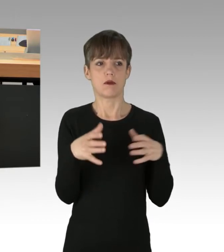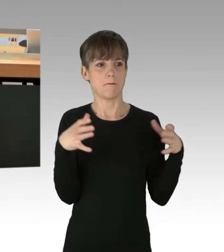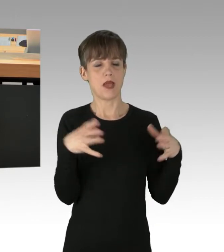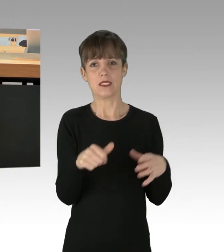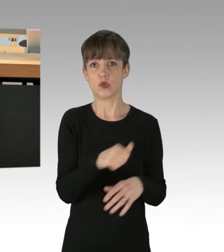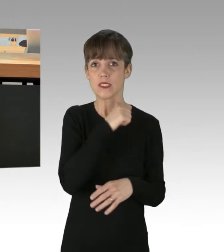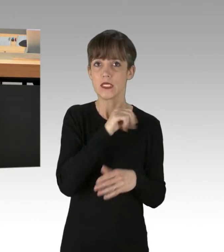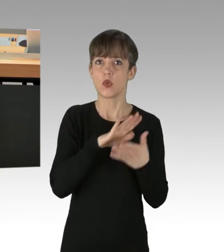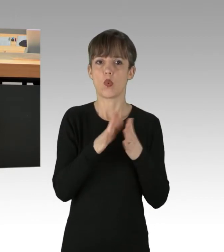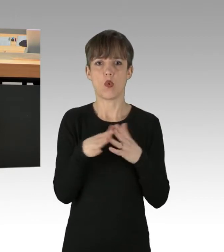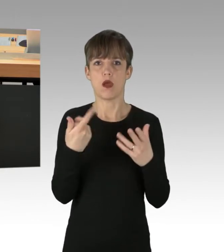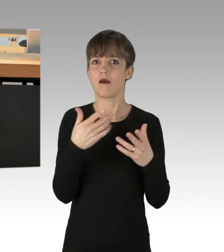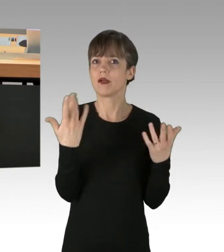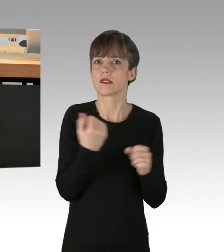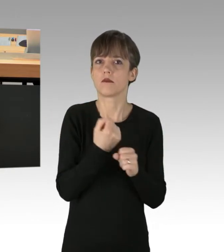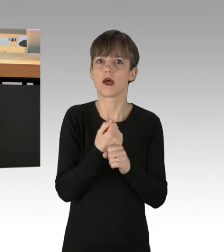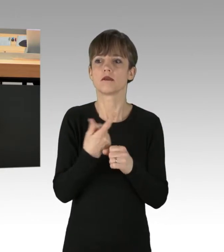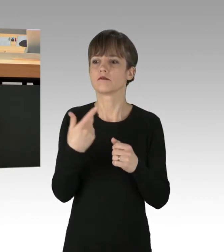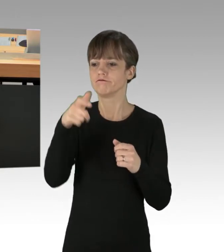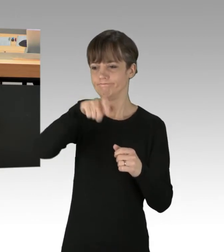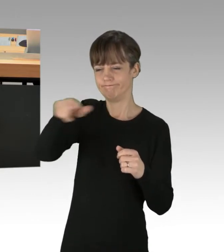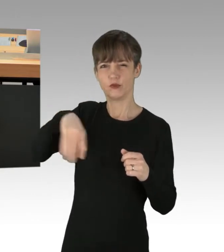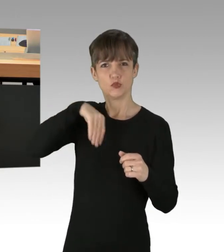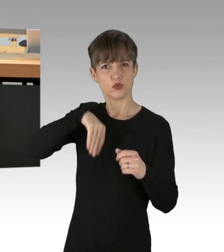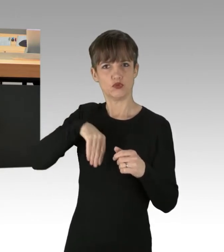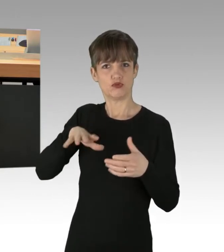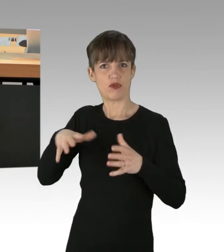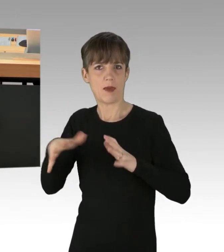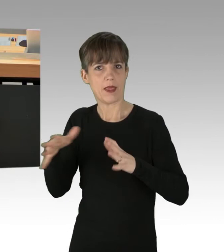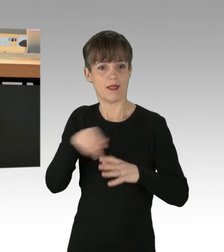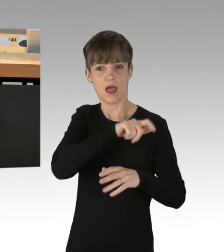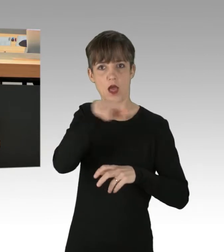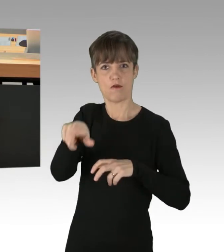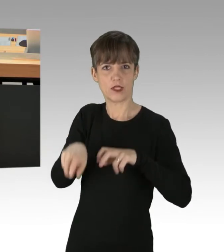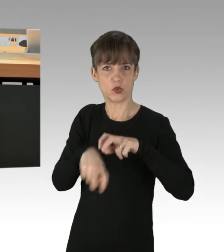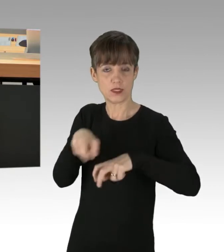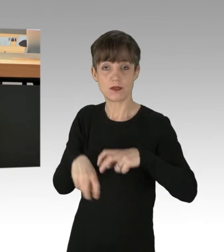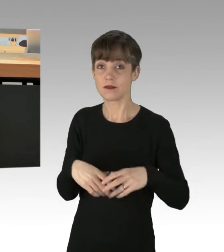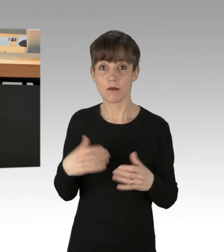und Rekrutierung psychisch labiler Menschen für ihre eigenen Zwecke. Seit Wochen wird nun ganz Berlin